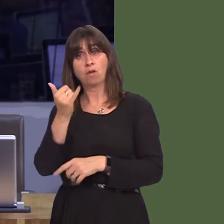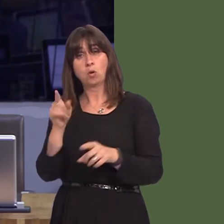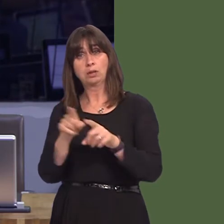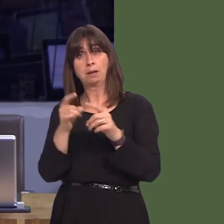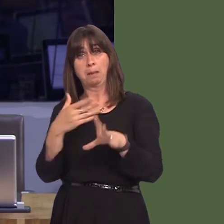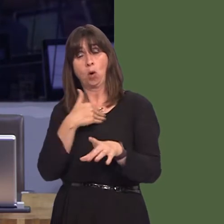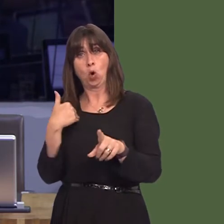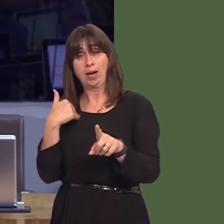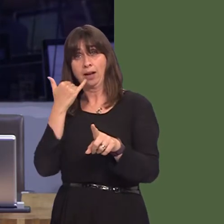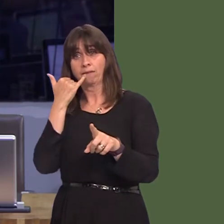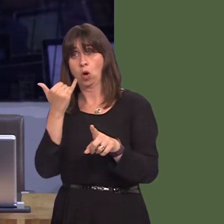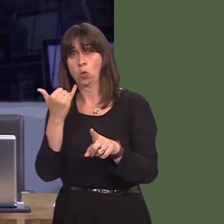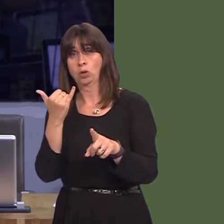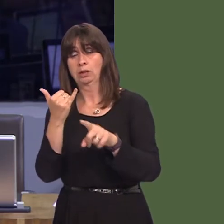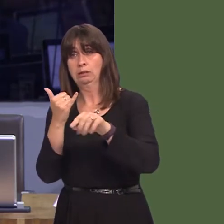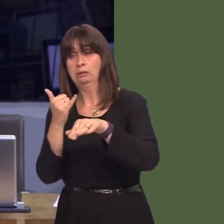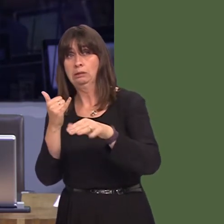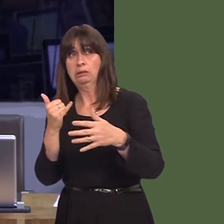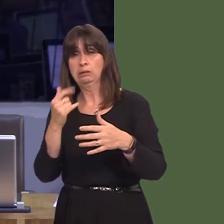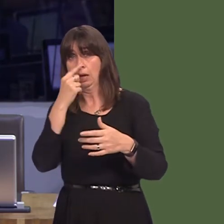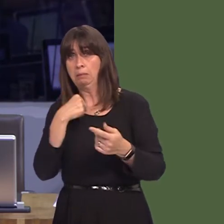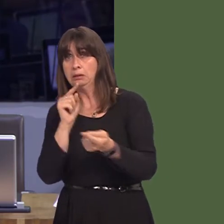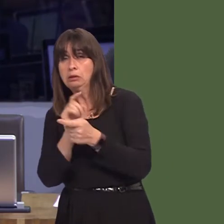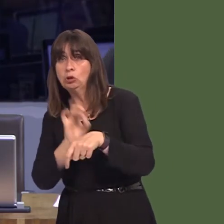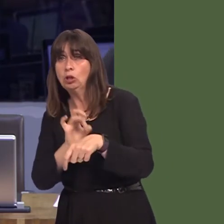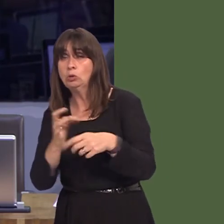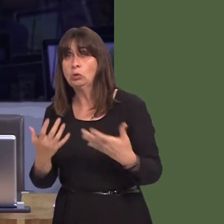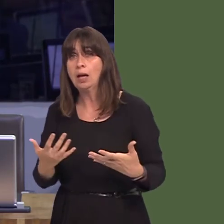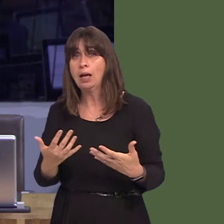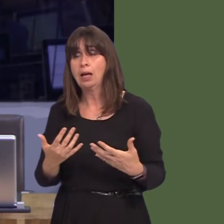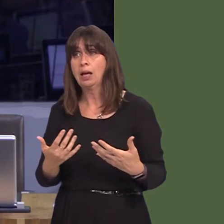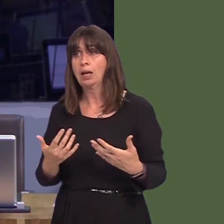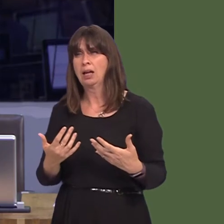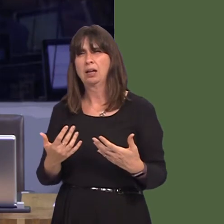at ofal sylfaenol. Oni fyddai'n gwneud mwy o sens bod y bwrdd iechyd o leiaf yn dangos